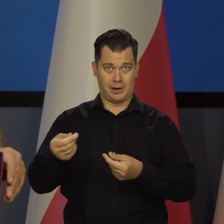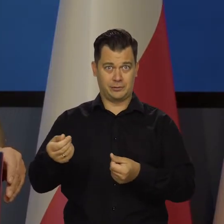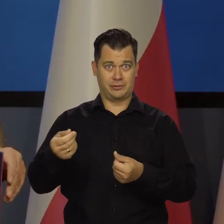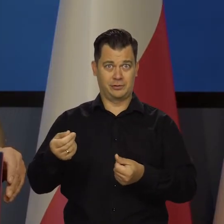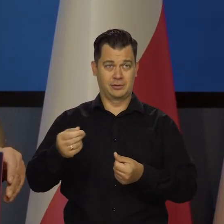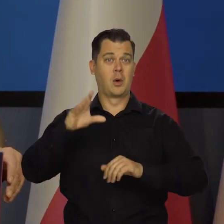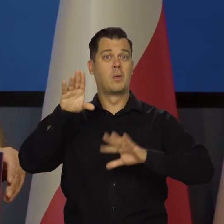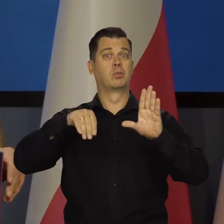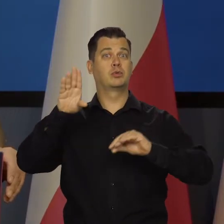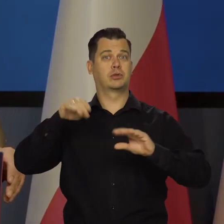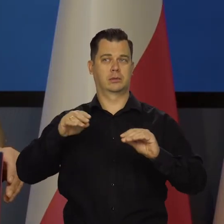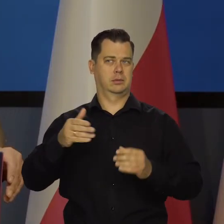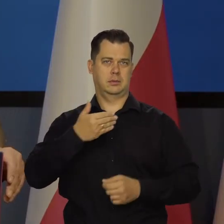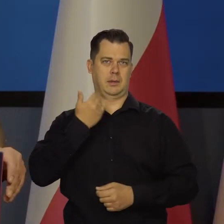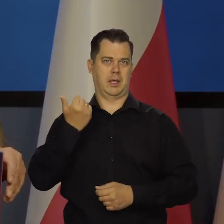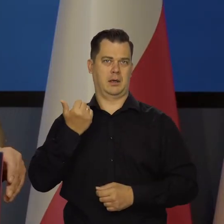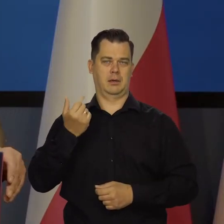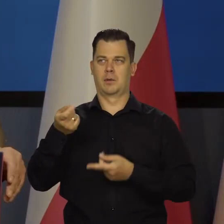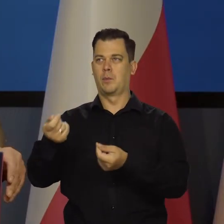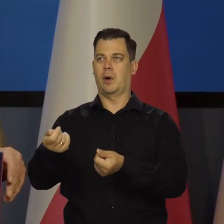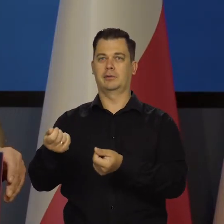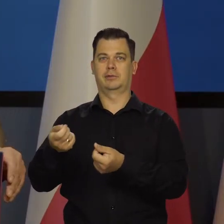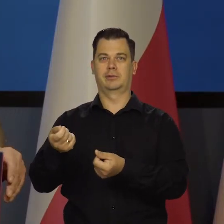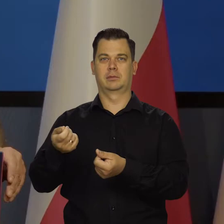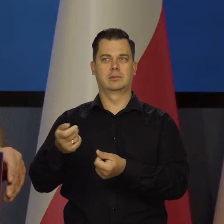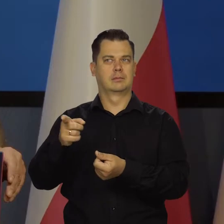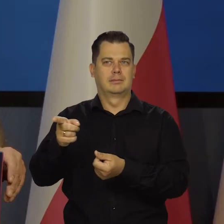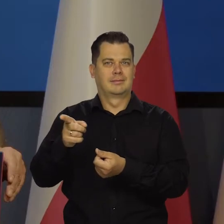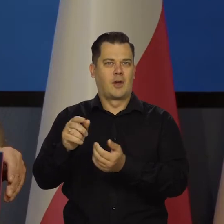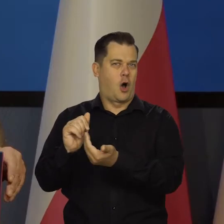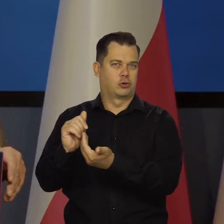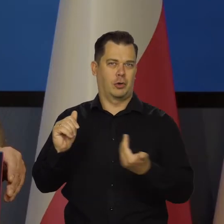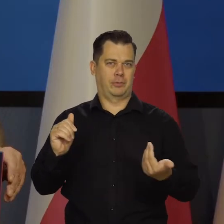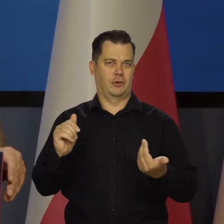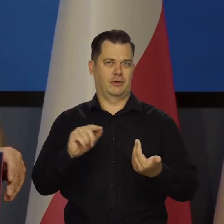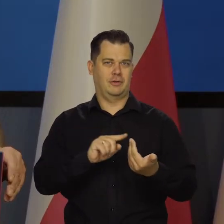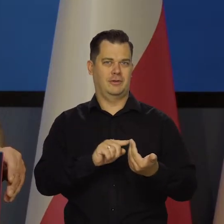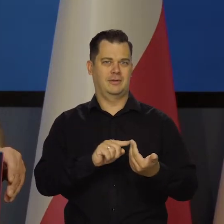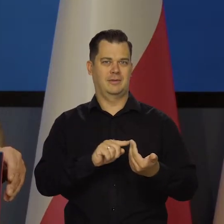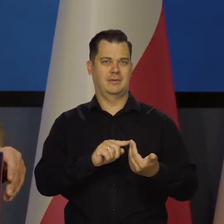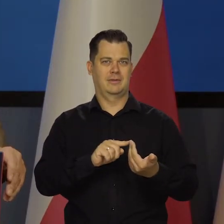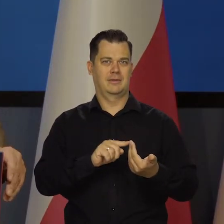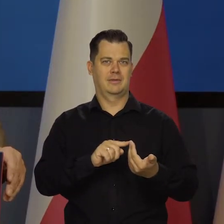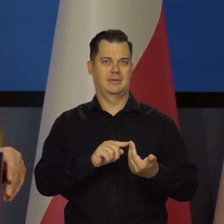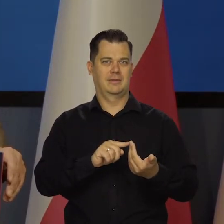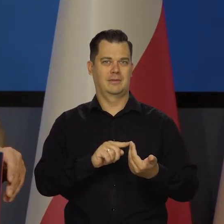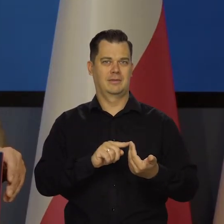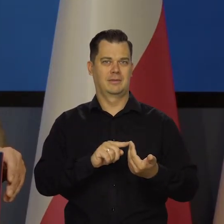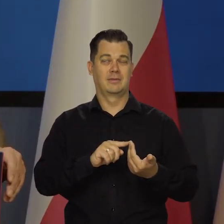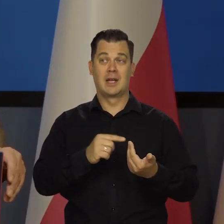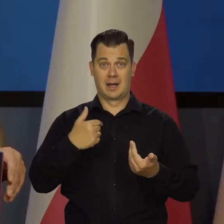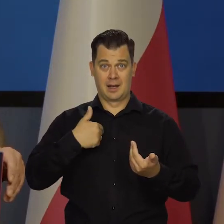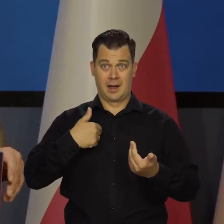jak to się mówi, garnuszku. My nie żyjemy z pieniędzy budżetu.